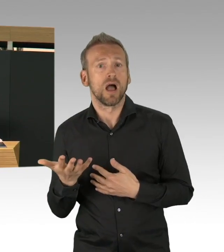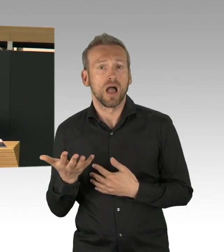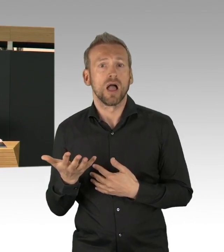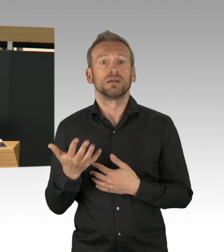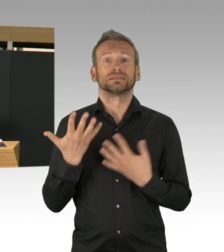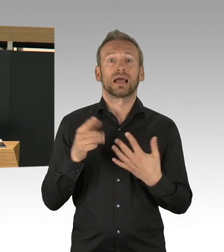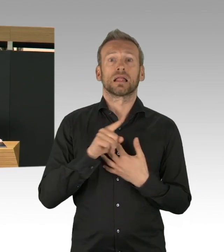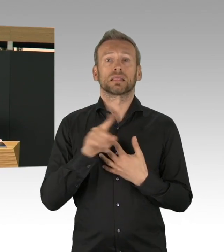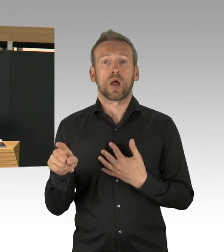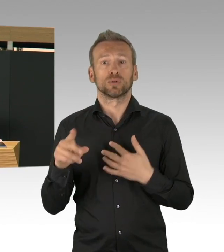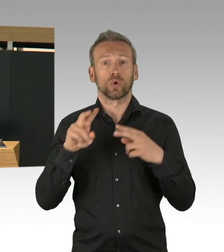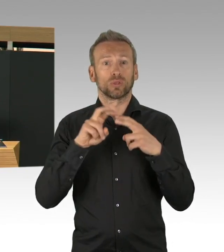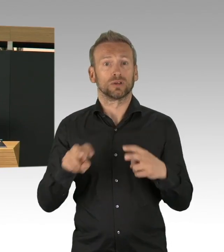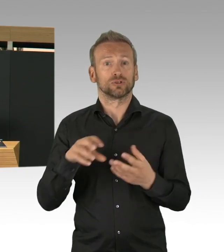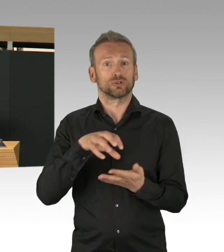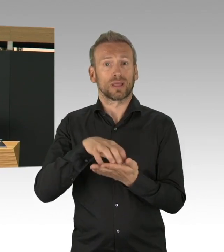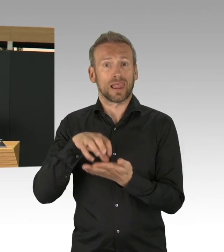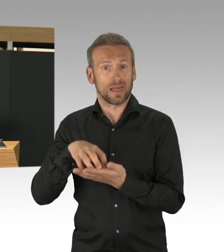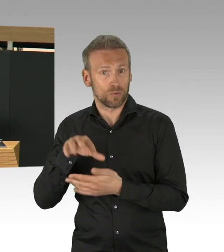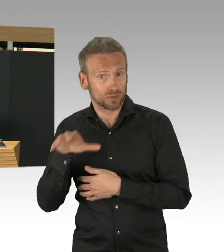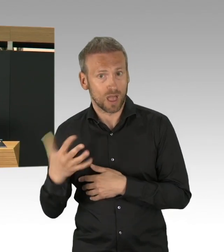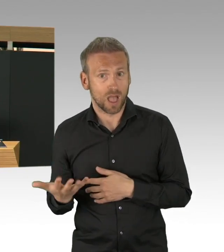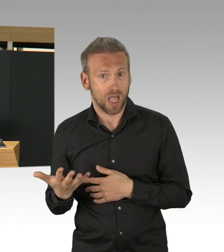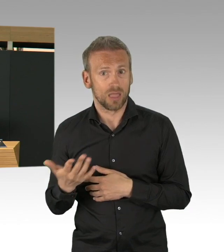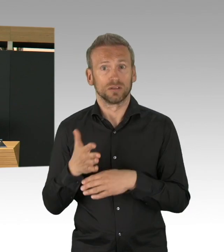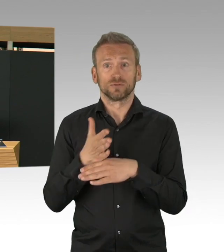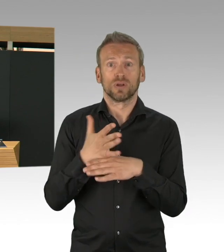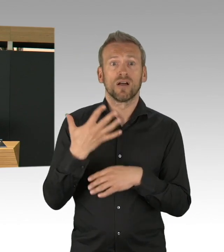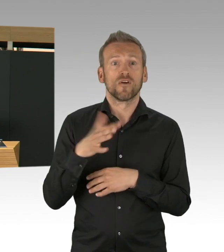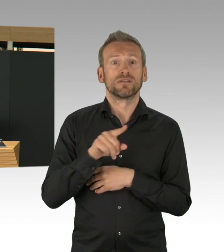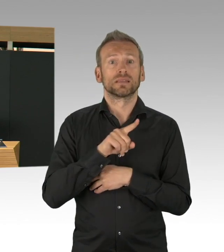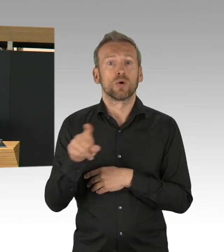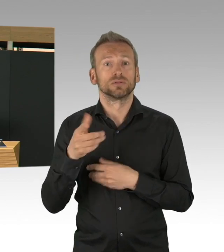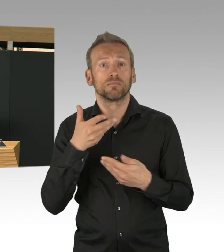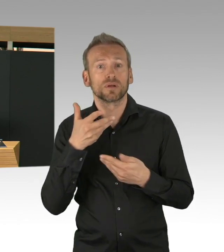und vor allem gibt es auch 17 Corona-Schwerpunktpraxen,